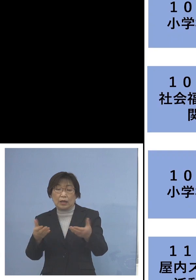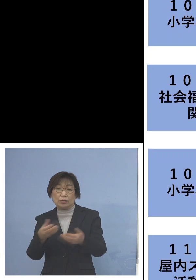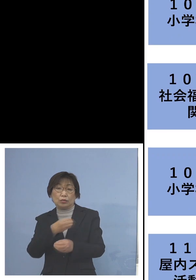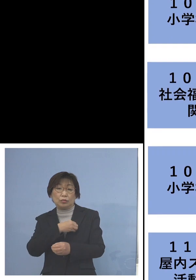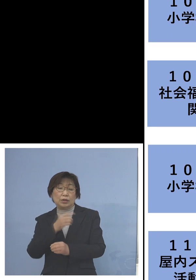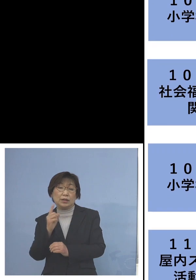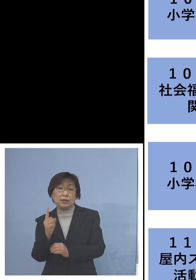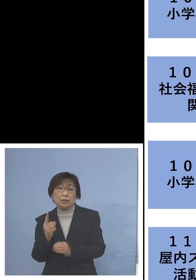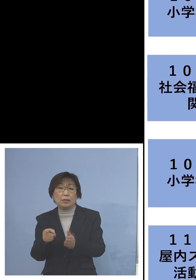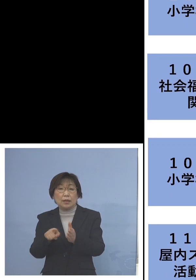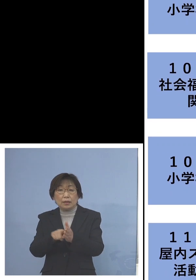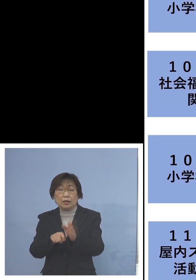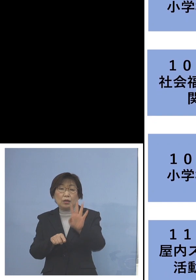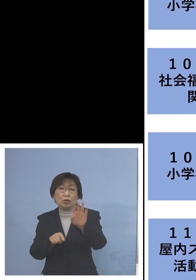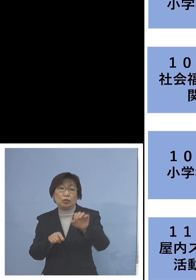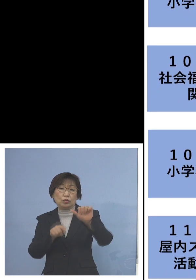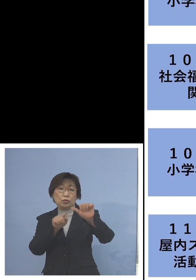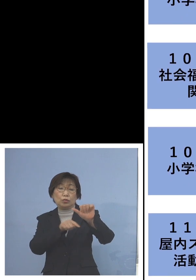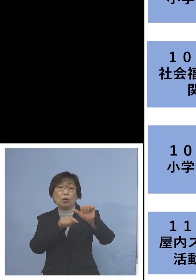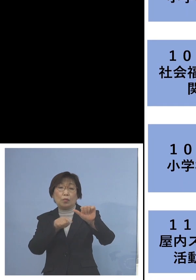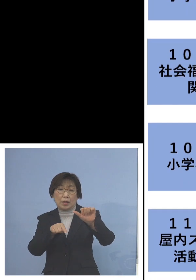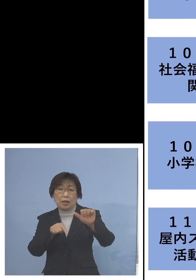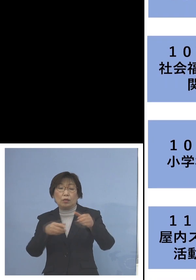45名の関連クラスターに